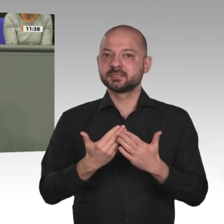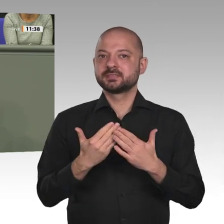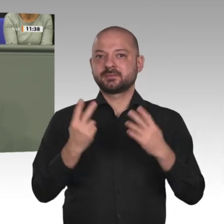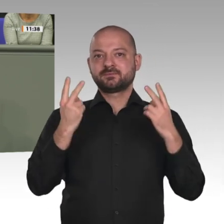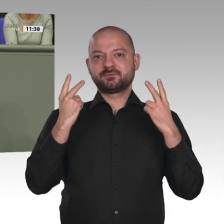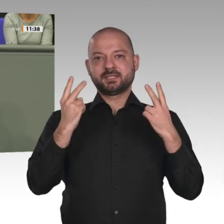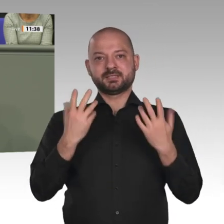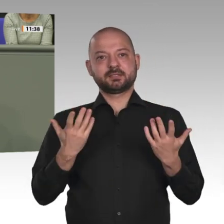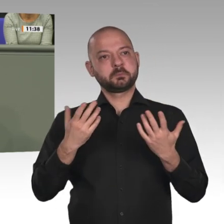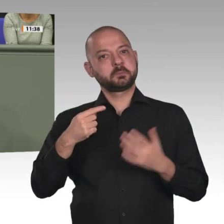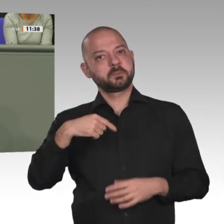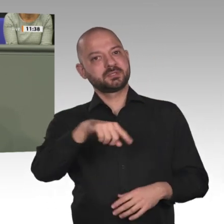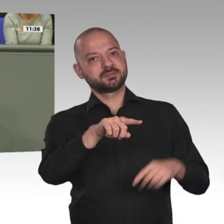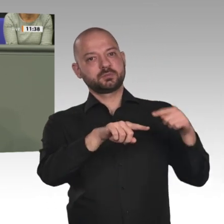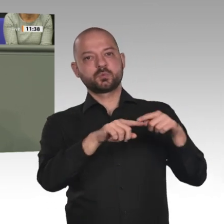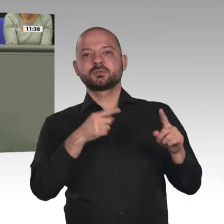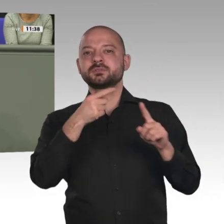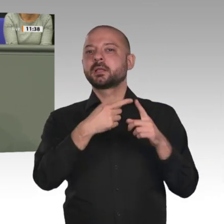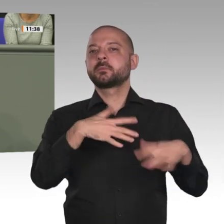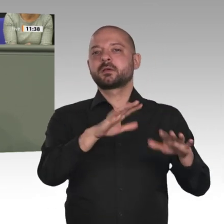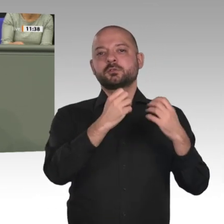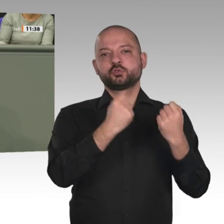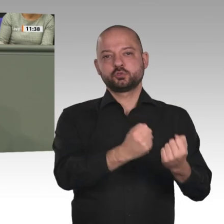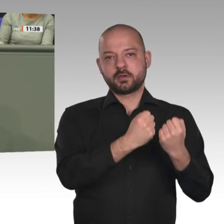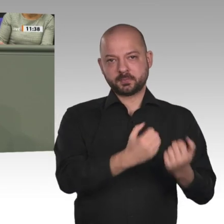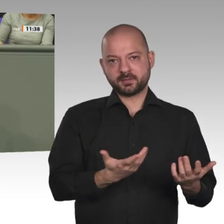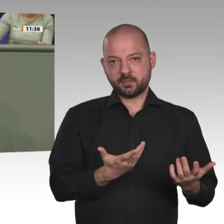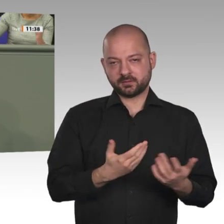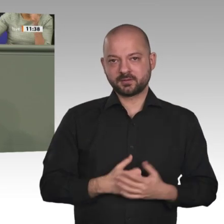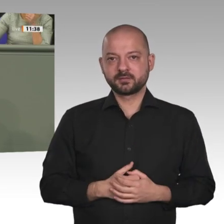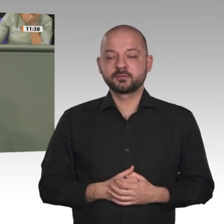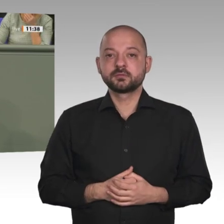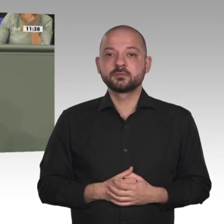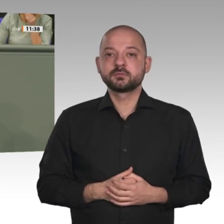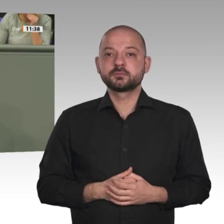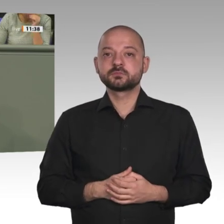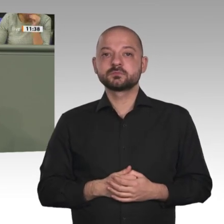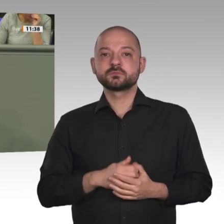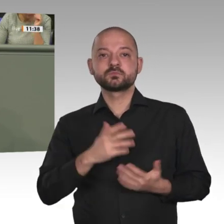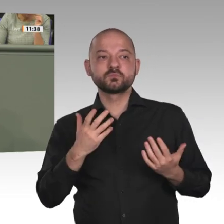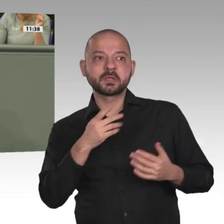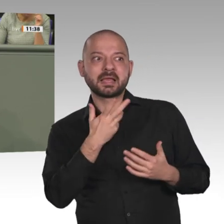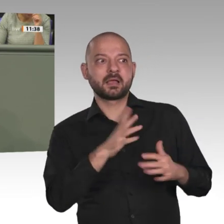Wir begrüßen es auch, dass im Laufe der Zeit die Anzahl der stationierten Kräfte verringert werden konnte;